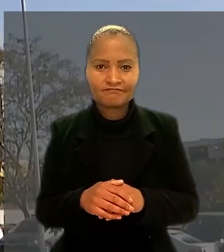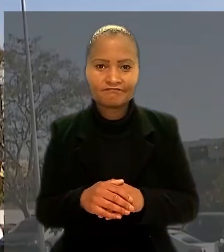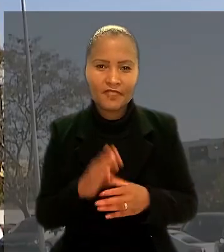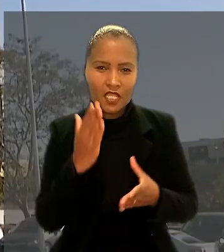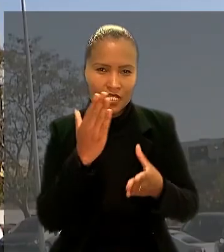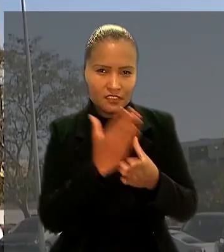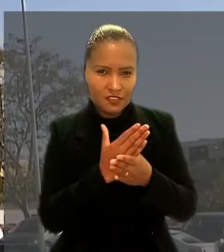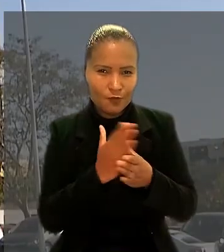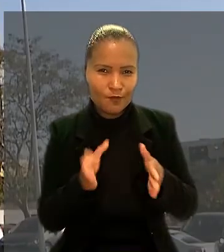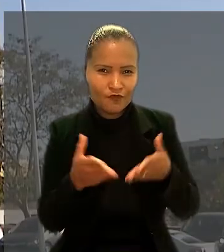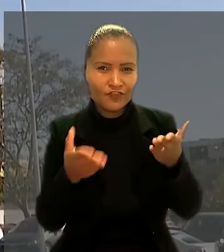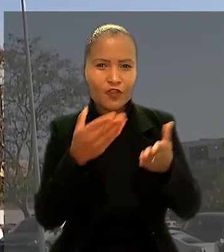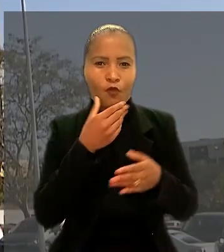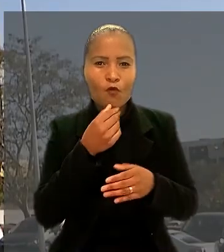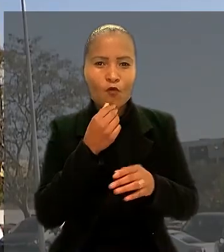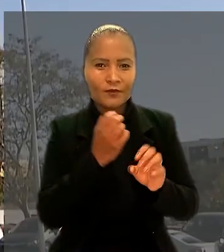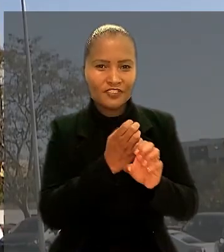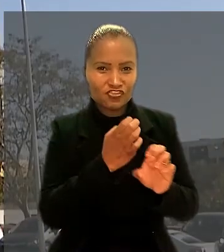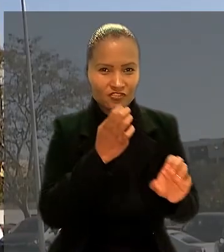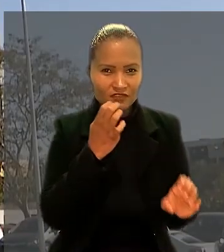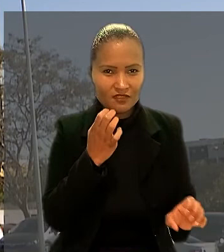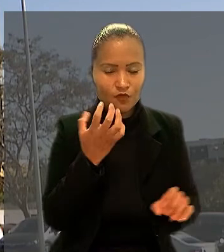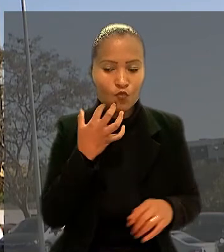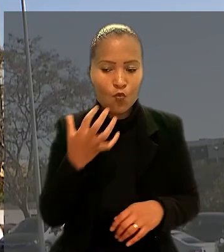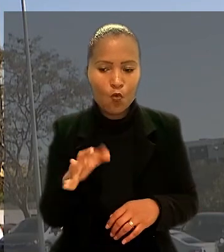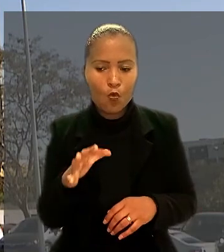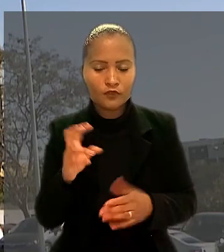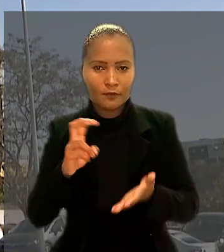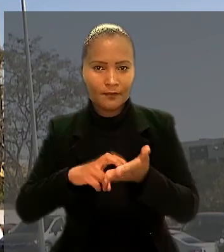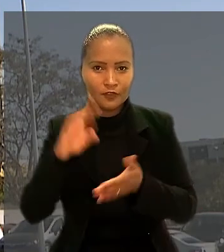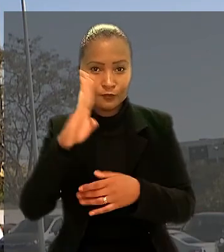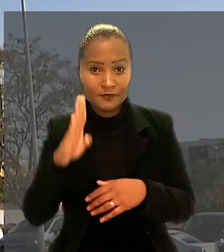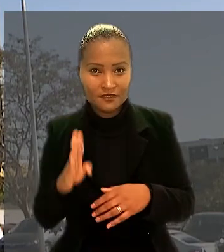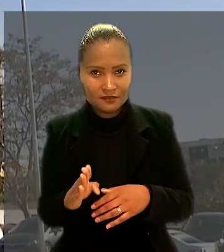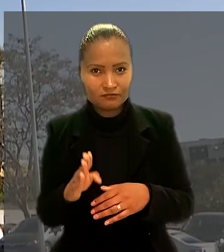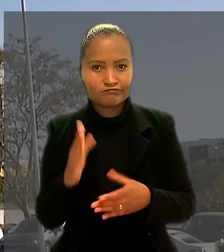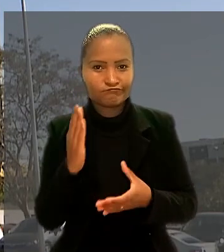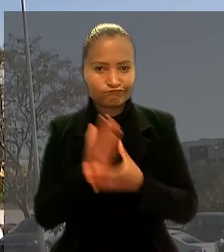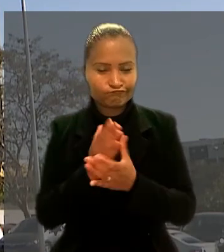A ação movida pelo engenheiro contra o Banco do Brasil foi ajuizada em Fortaleza (CE).